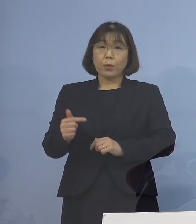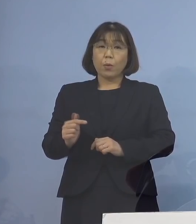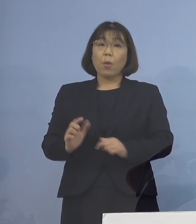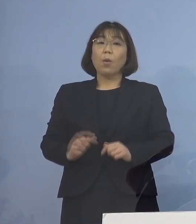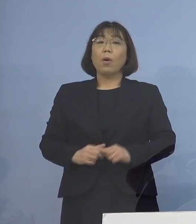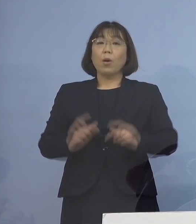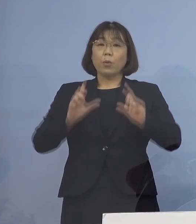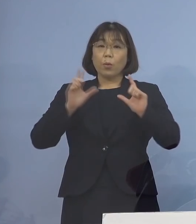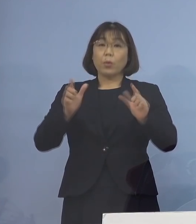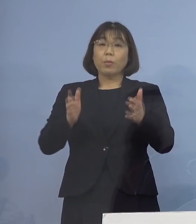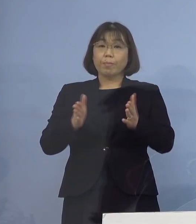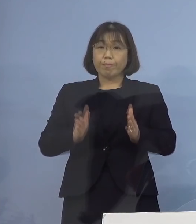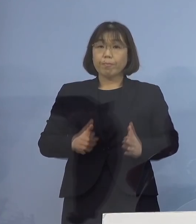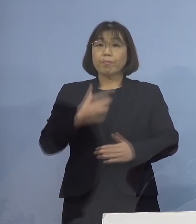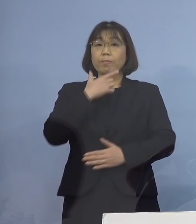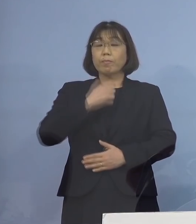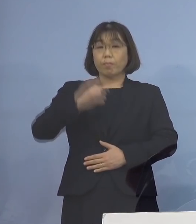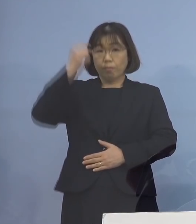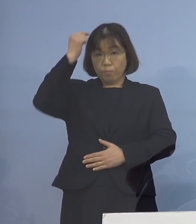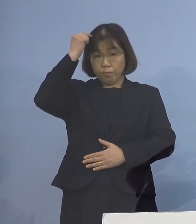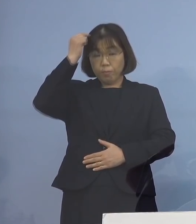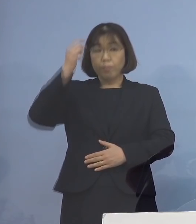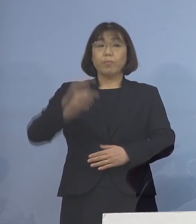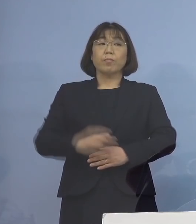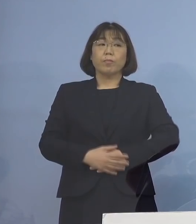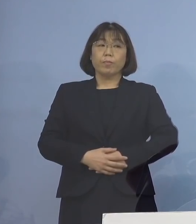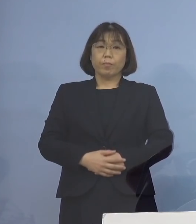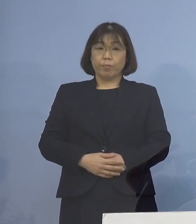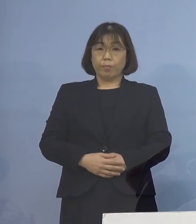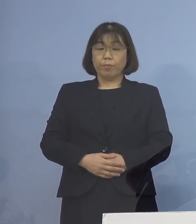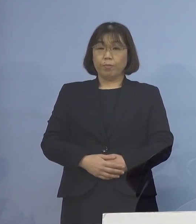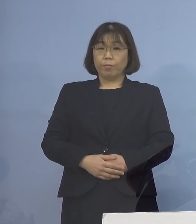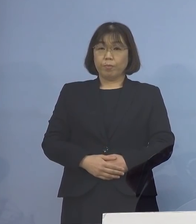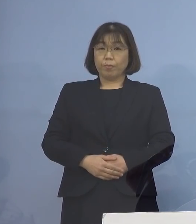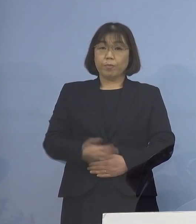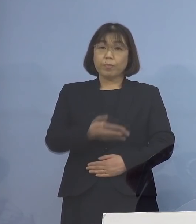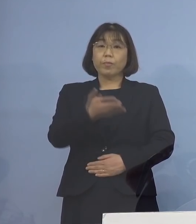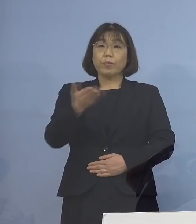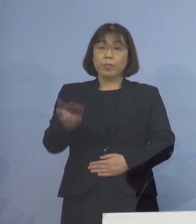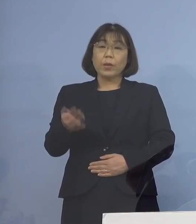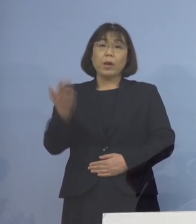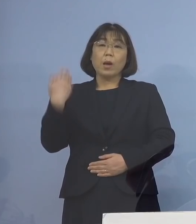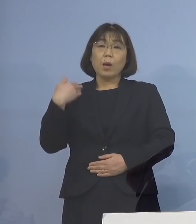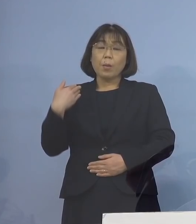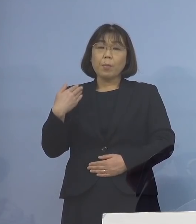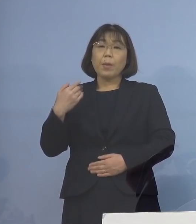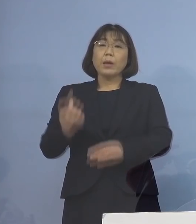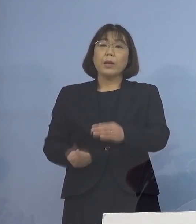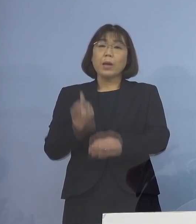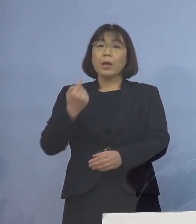公表を差し控えさせていただきます 続きまして 過去に発生したクラスターのうち